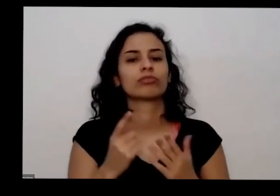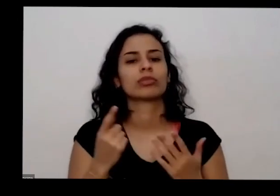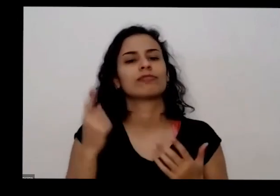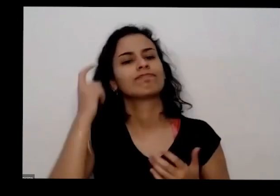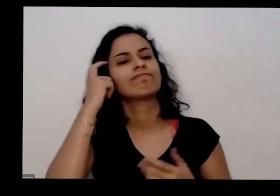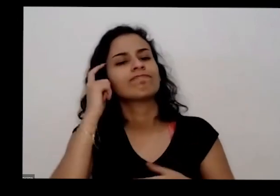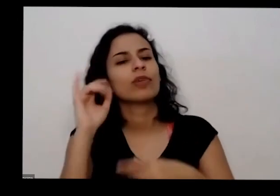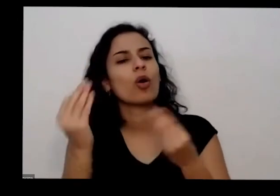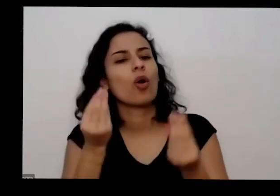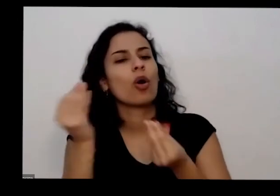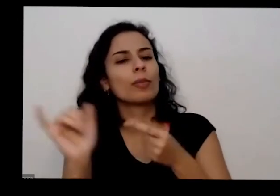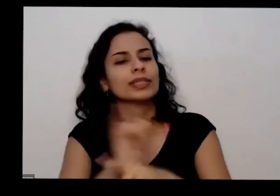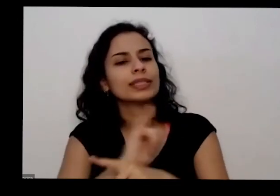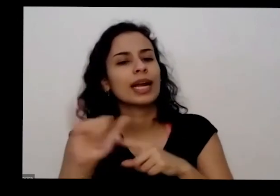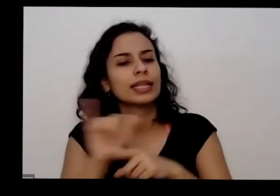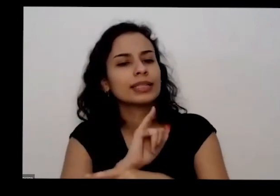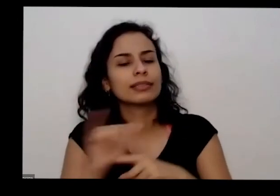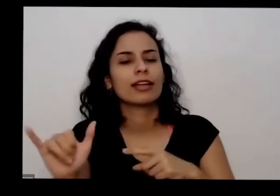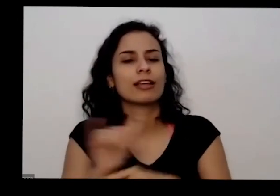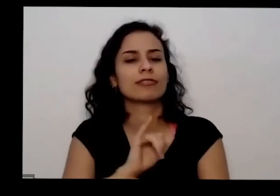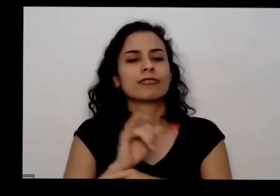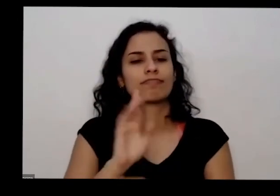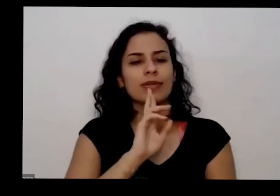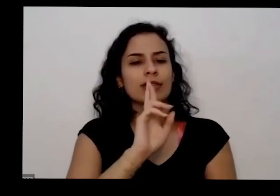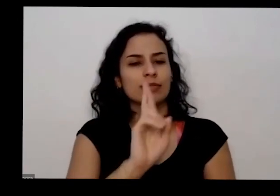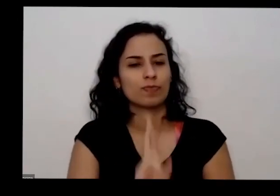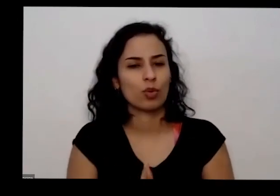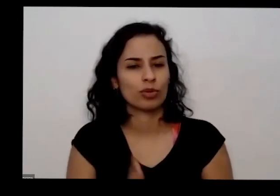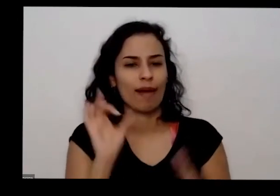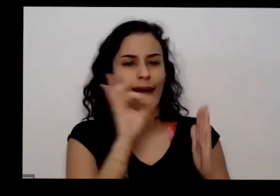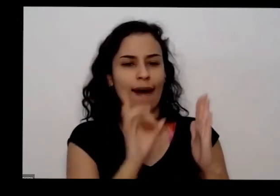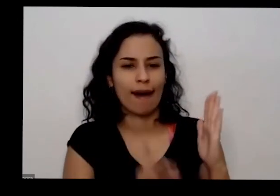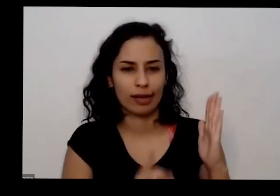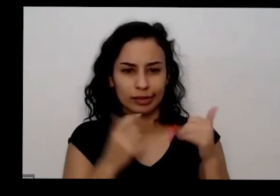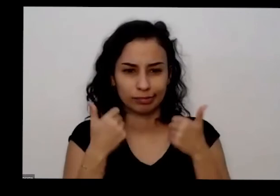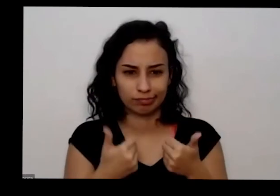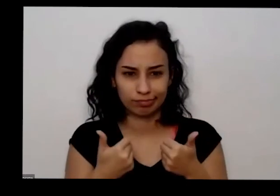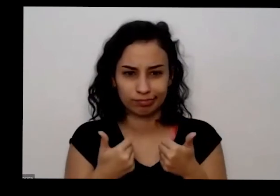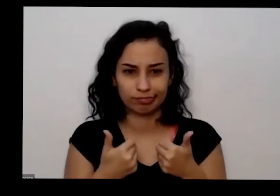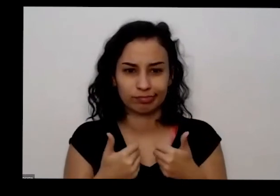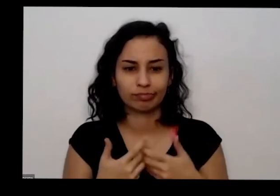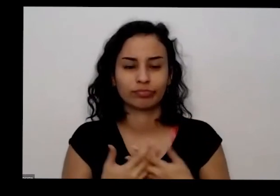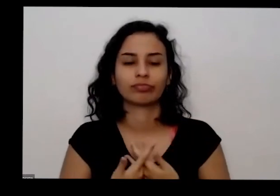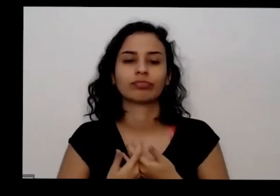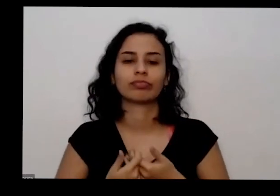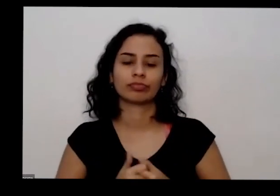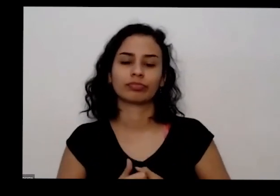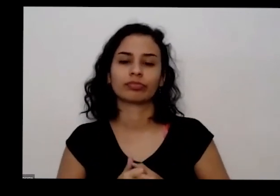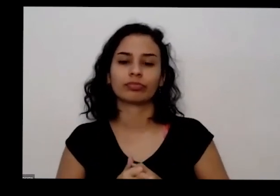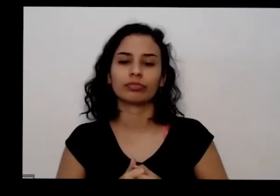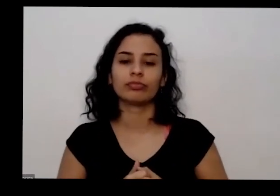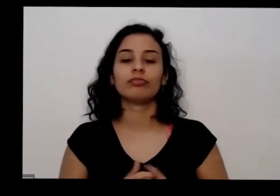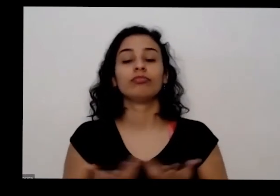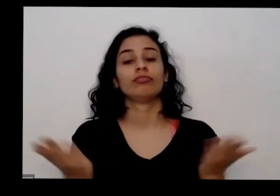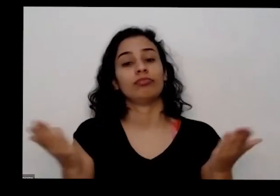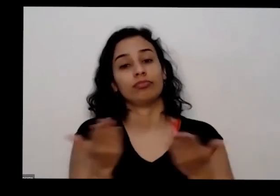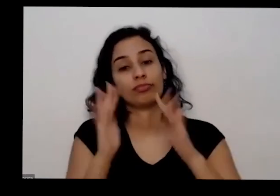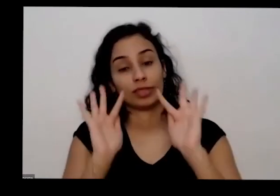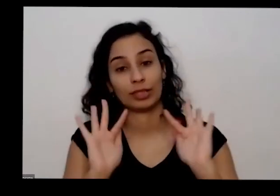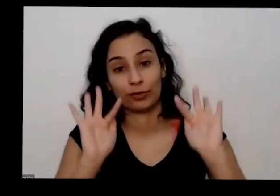para responder quem não tem não respondido pelas várias ao vivo é a gente vai chegando ao final com